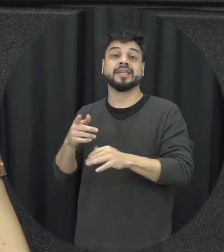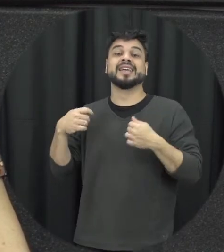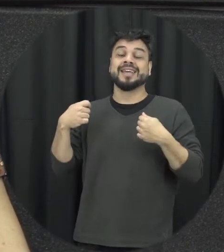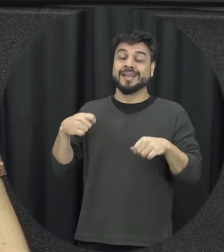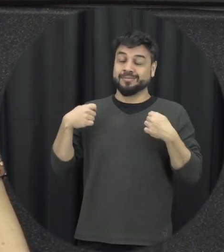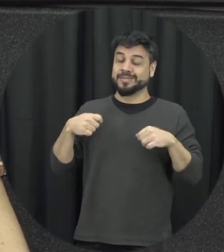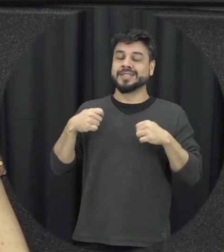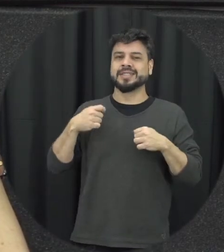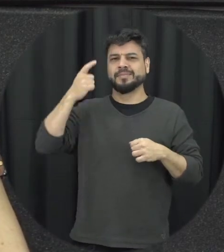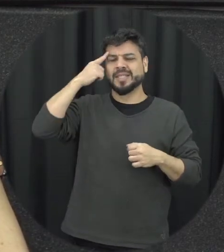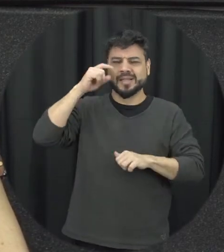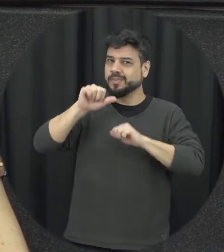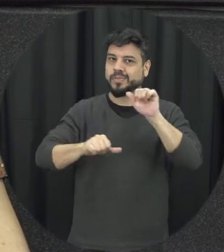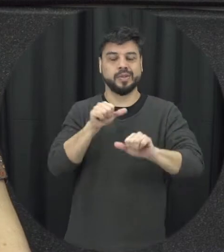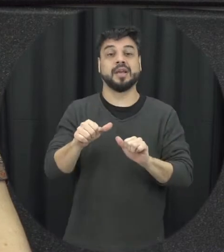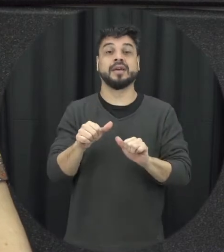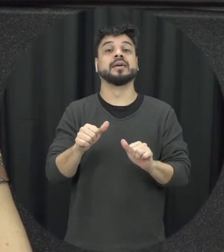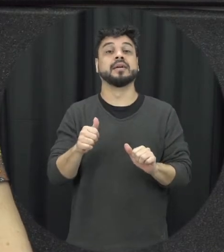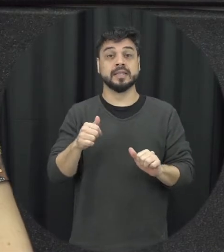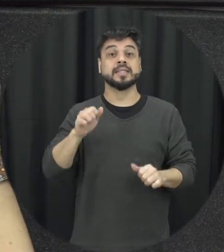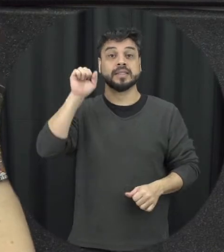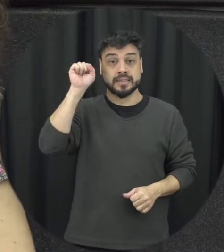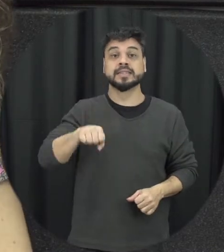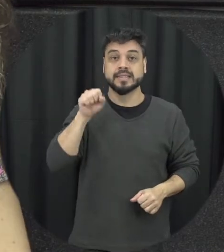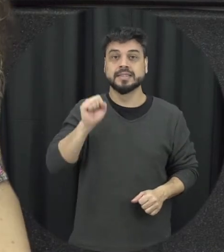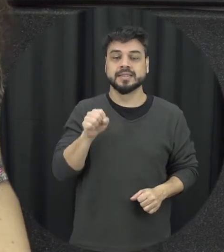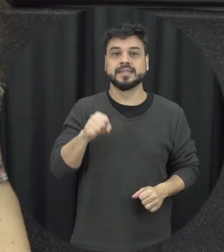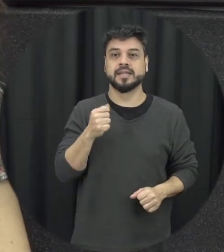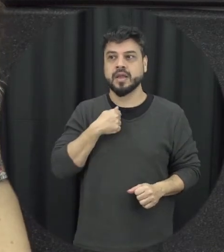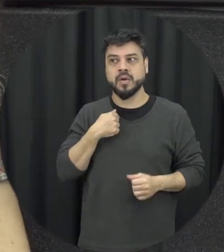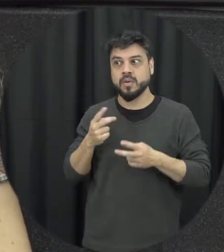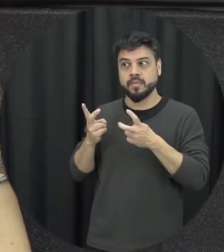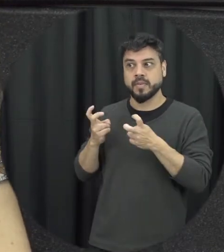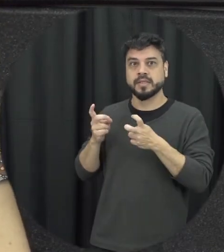um espectador ativo e não espectador passivo que simplesmente ficar assistindo hoje em dia é muito